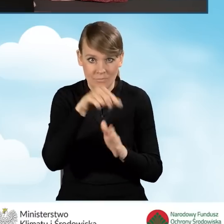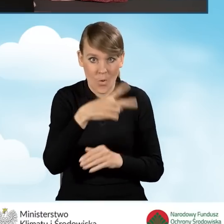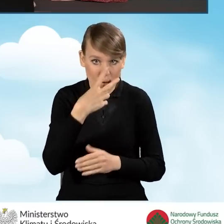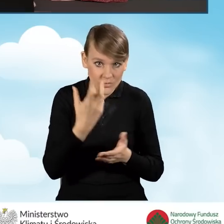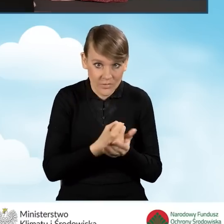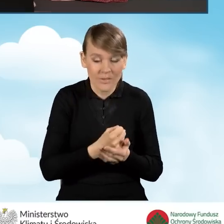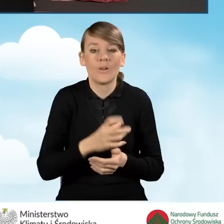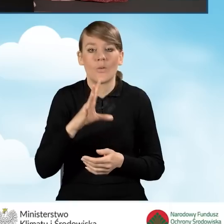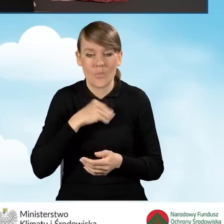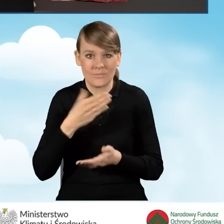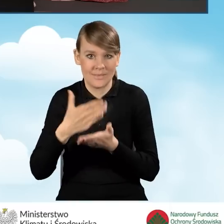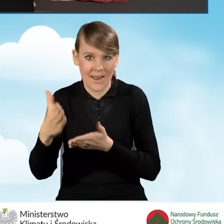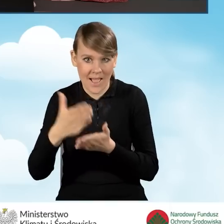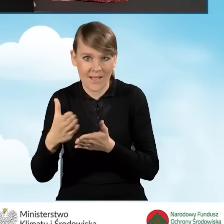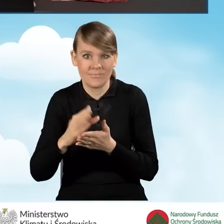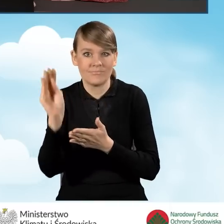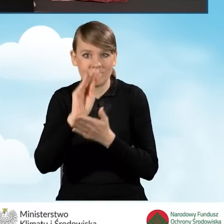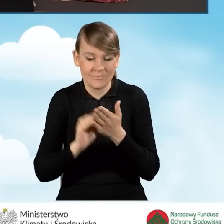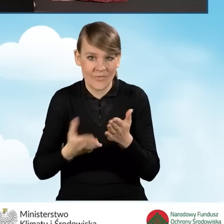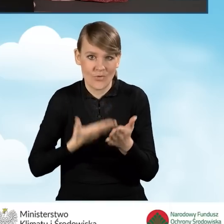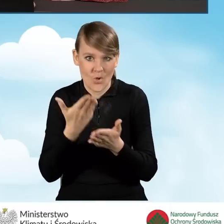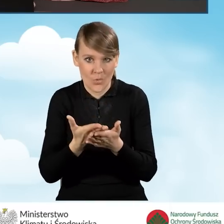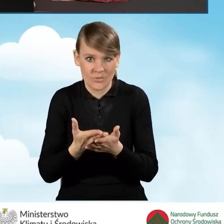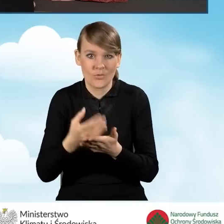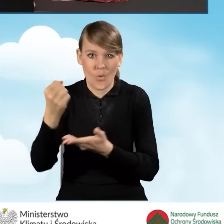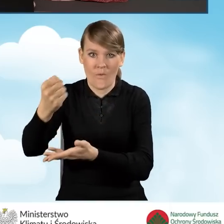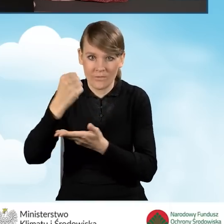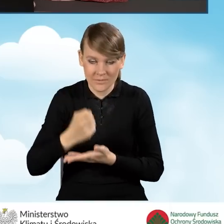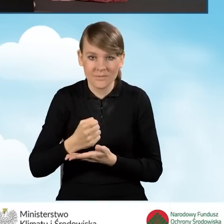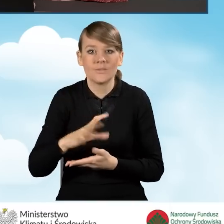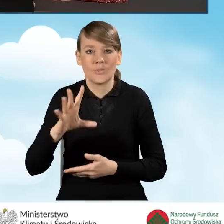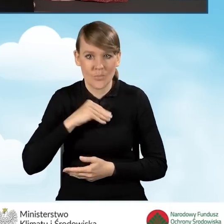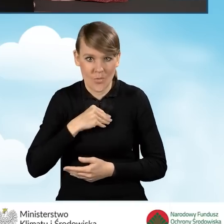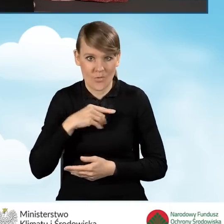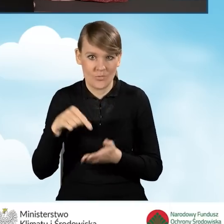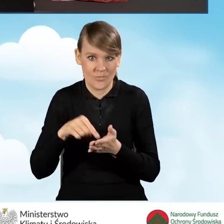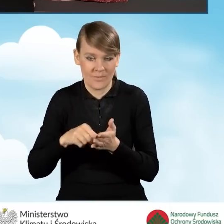możemy przejść do dalszej części wypełniania wniosku o dofinansowanie i złożenia tego wniosku.